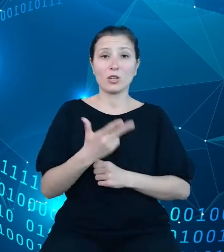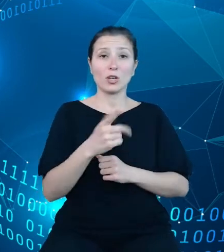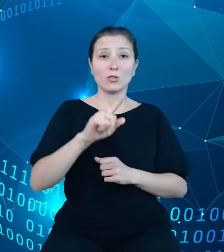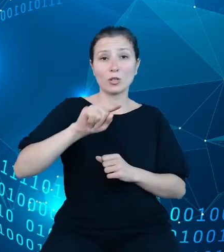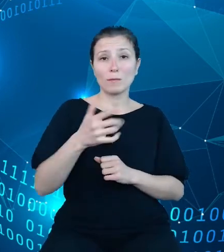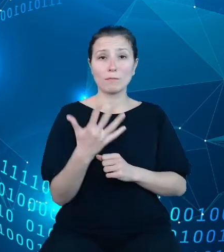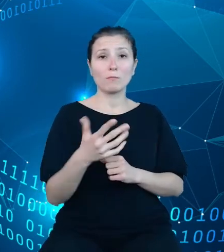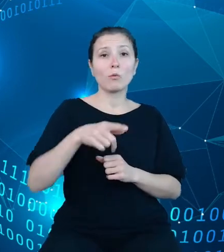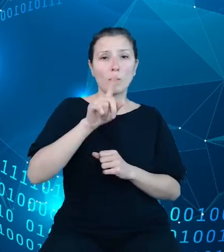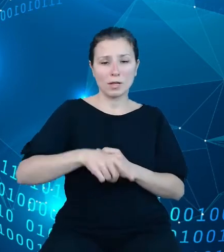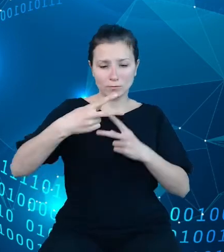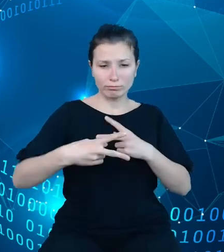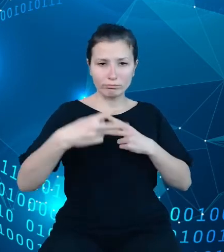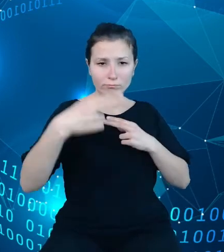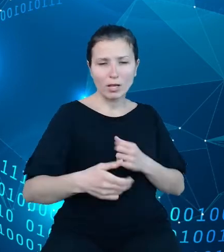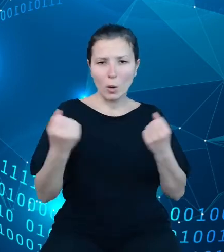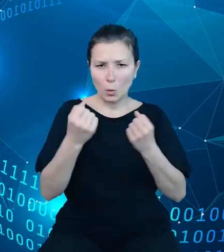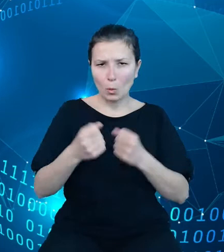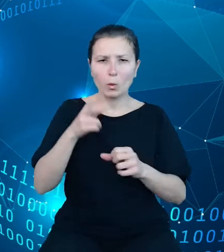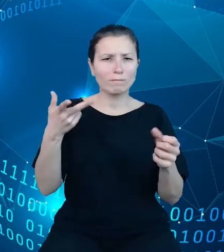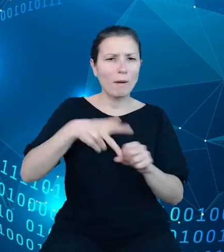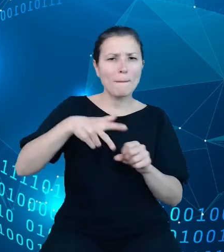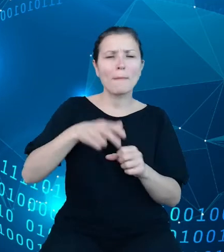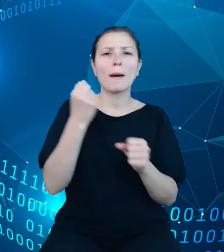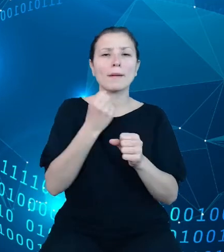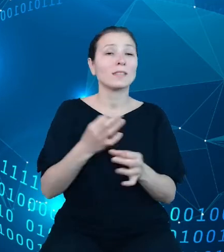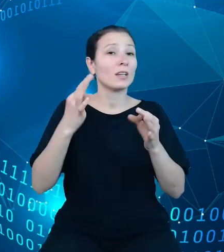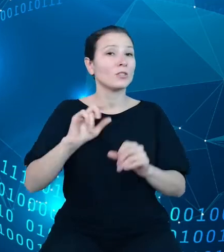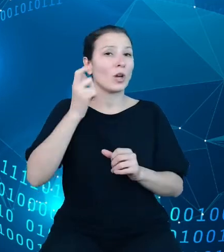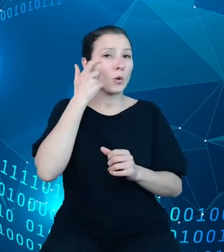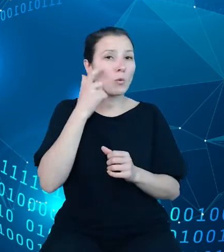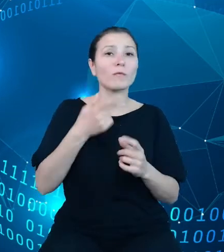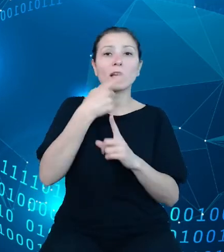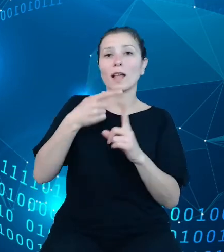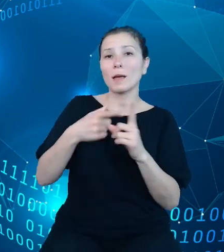Dzisiaj mogę zaprezentować główne elementy zadania API DBW, zasoby